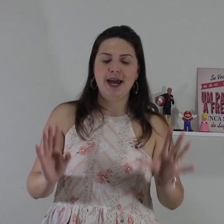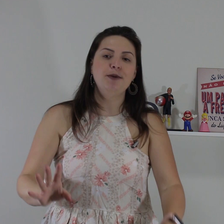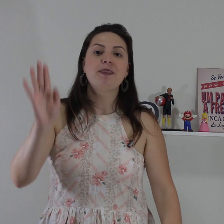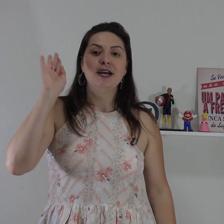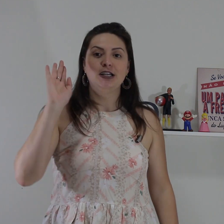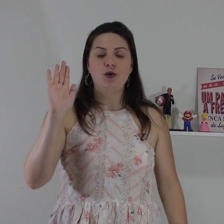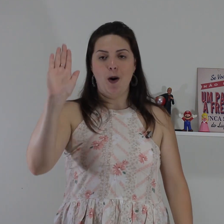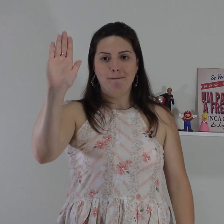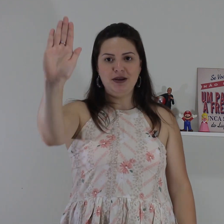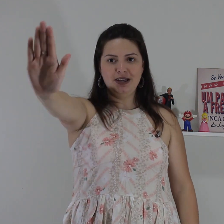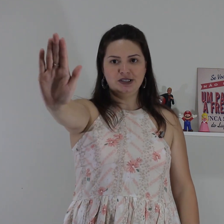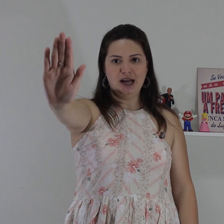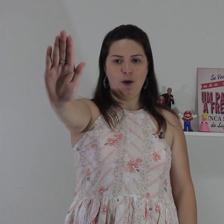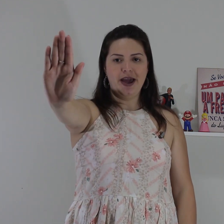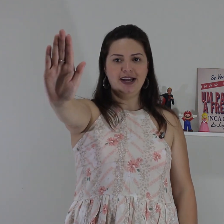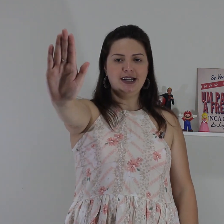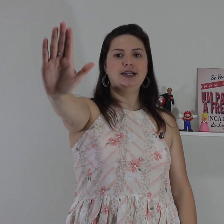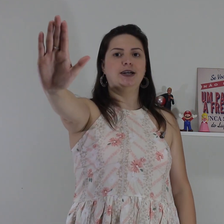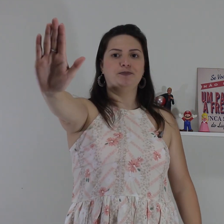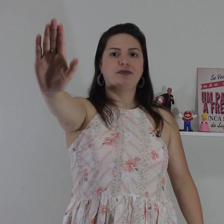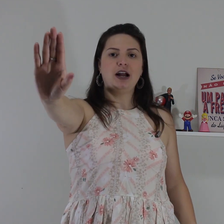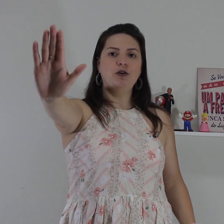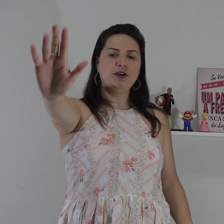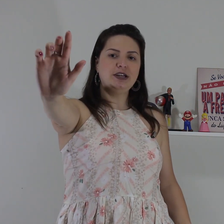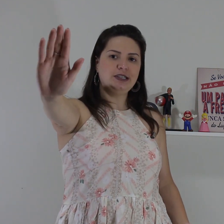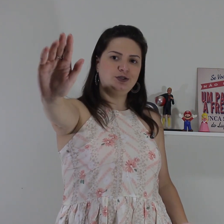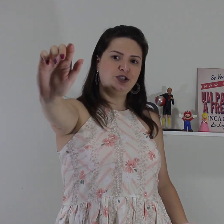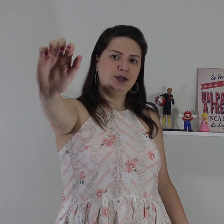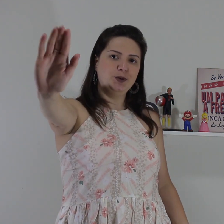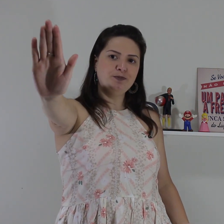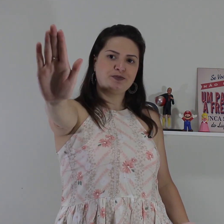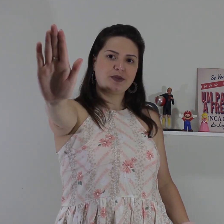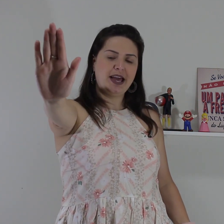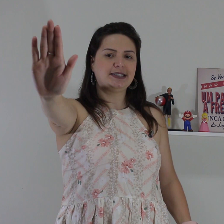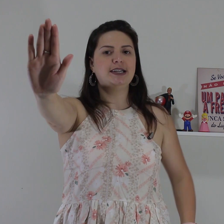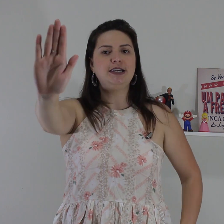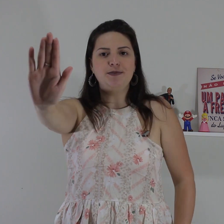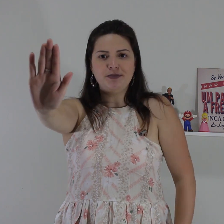vai fazer em, Então primeiro sinal entender a configuração de mão essa